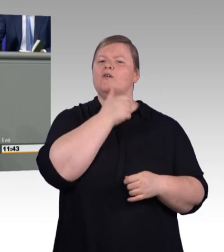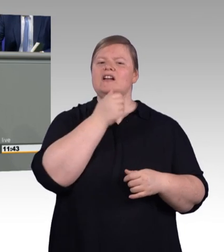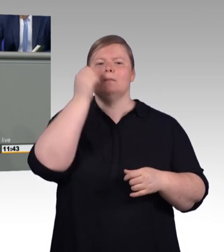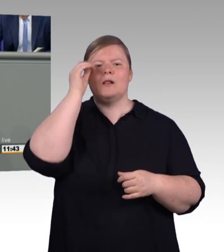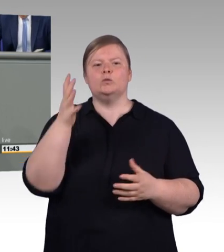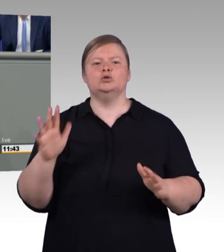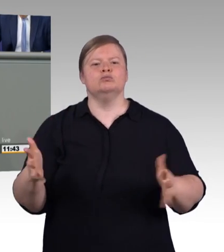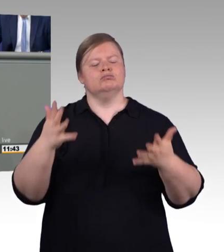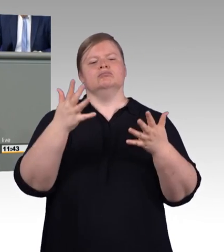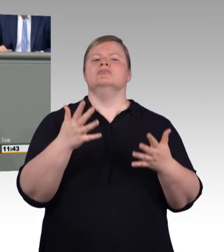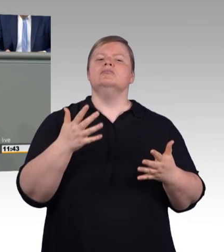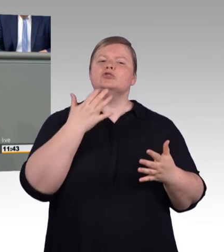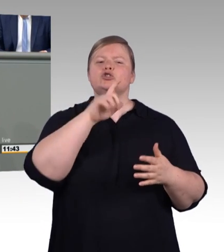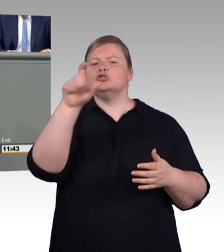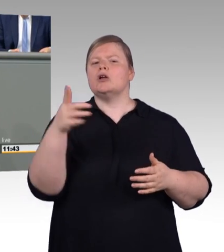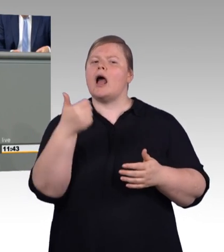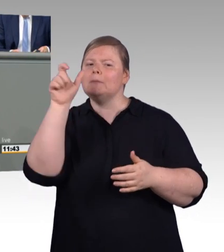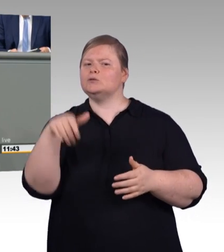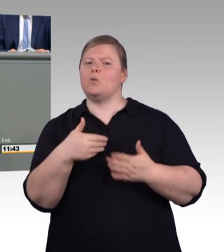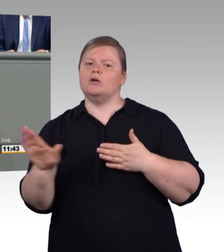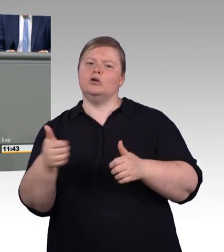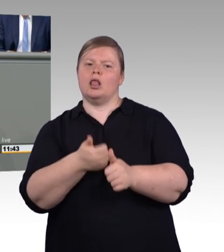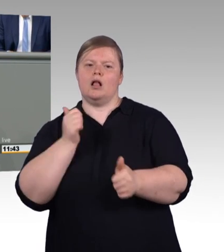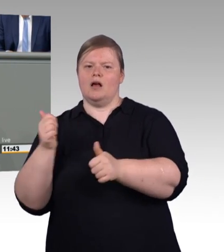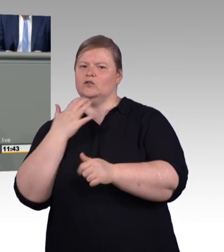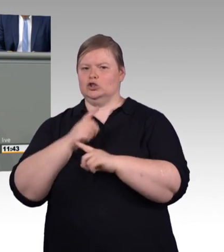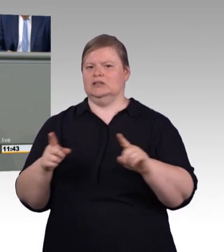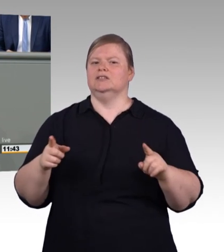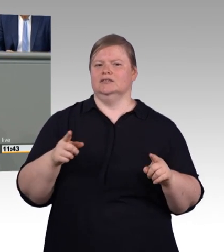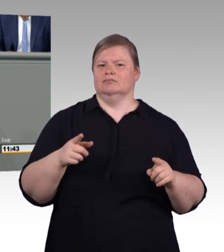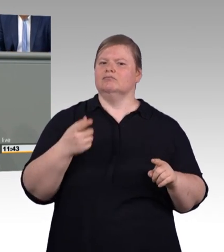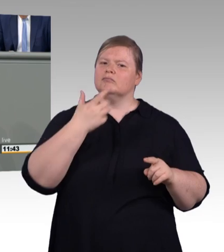Willi hieß er zufällig, er war Gemeindearbeiter in dem Dorf, in dem ich aufgewachsen bin.